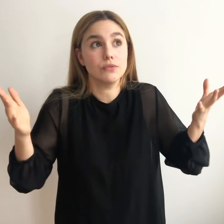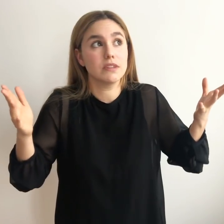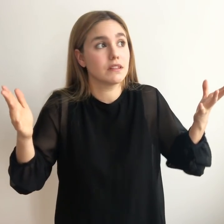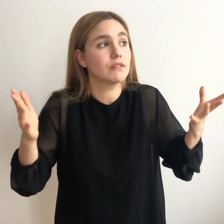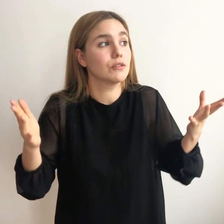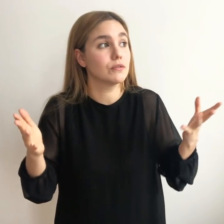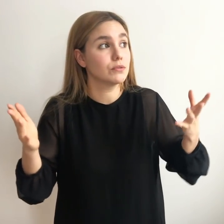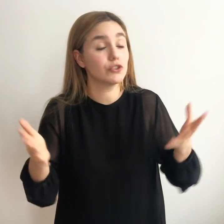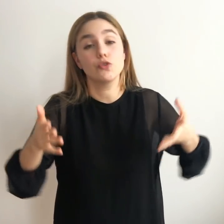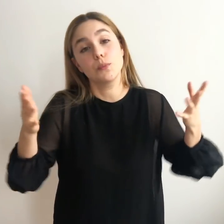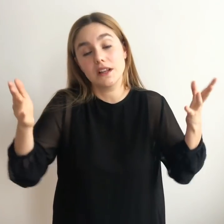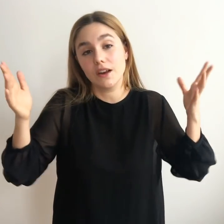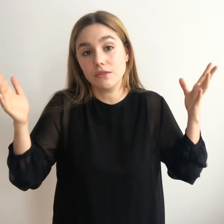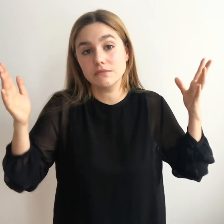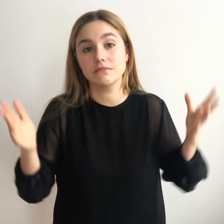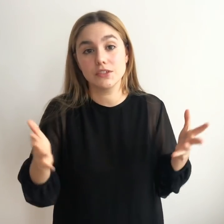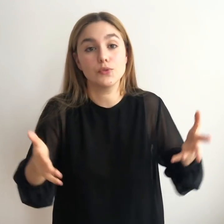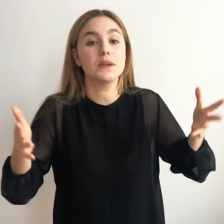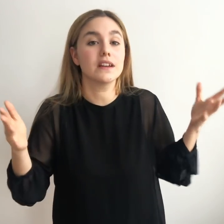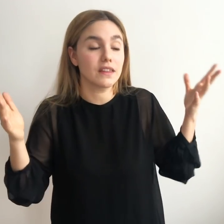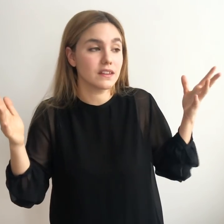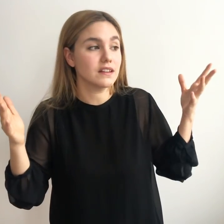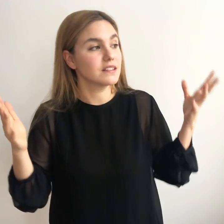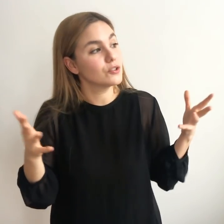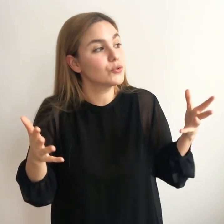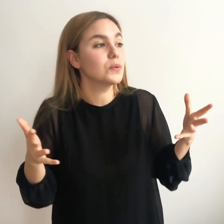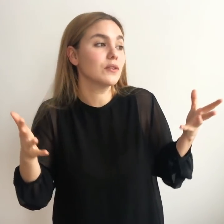diciendo si yo supiera algo si yo supiera qué hacer si yo tuviera una